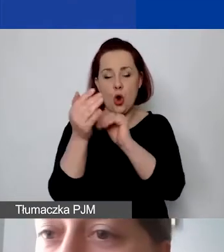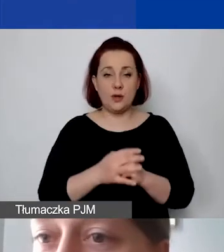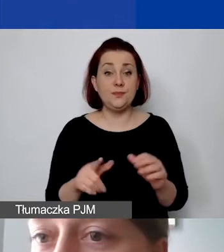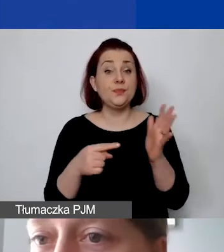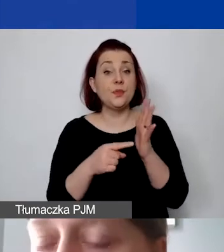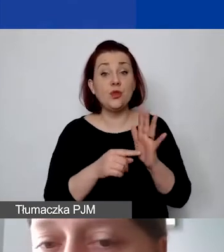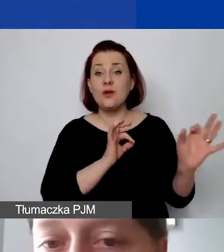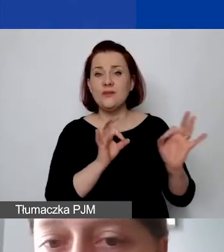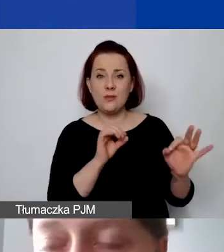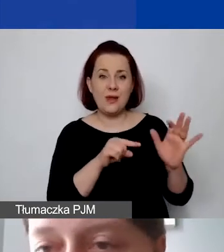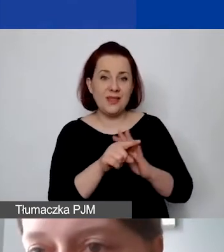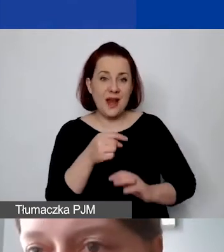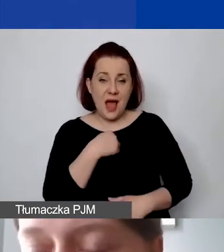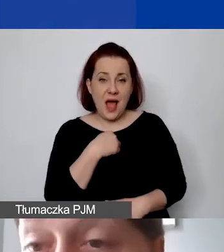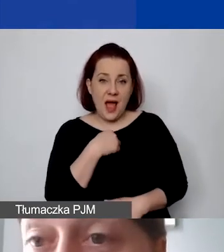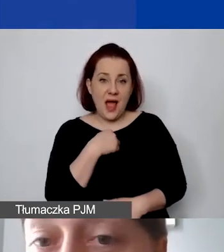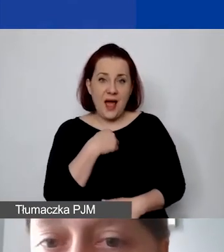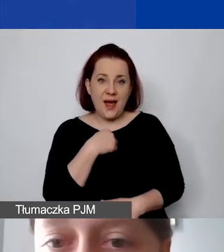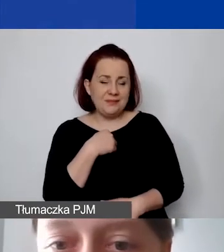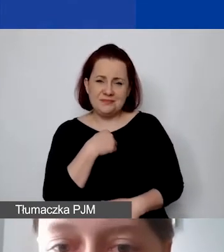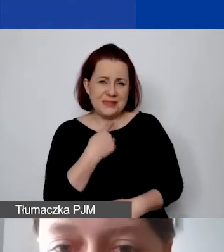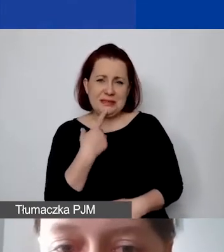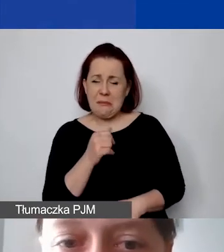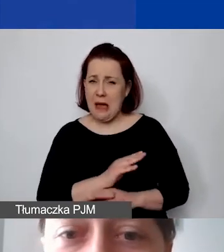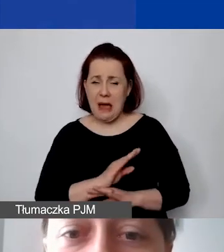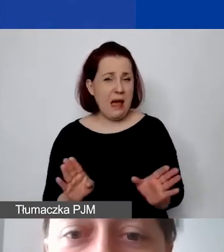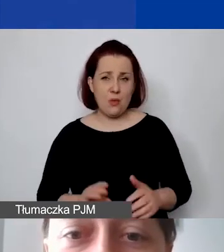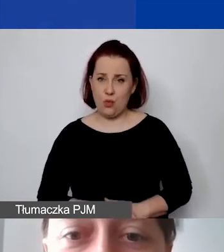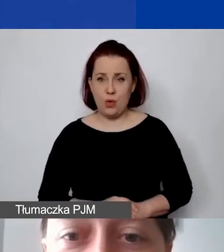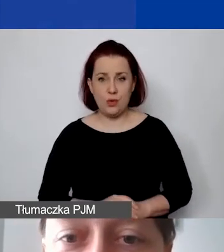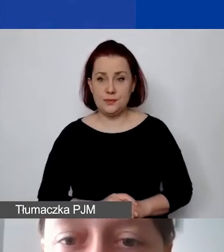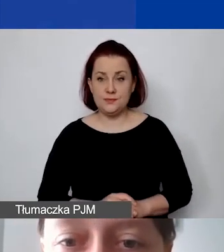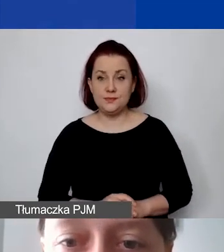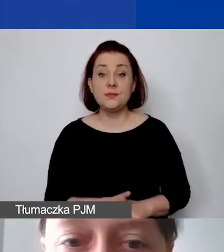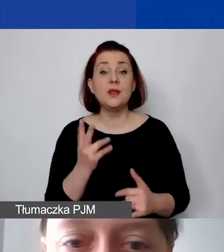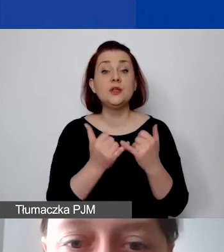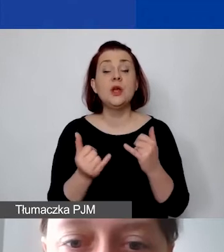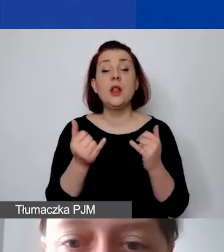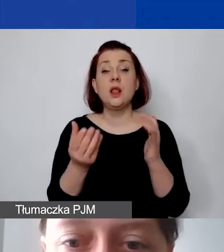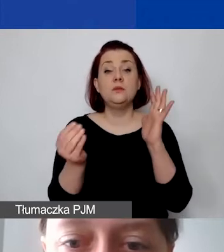są dla nas niewystarczające. Jeżeli mamy tu określone 14%…